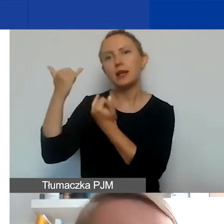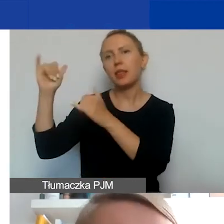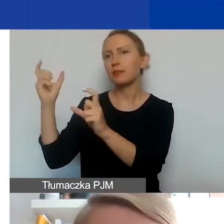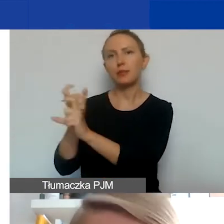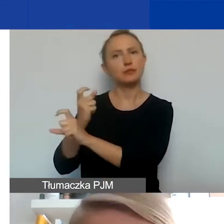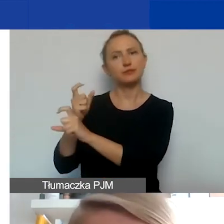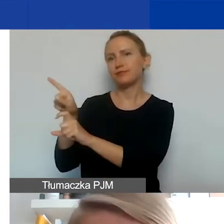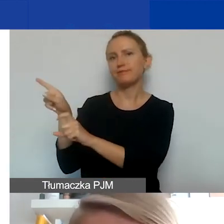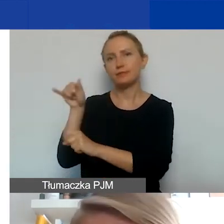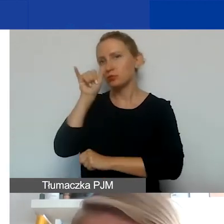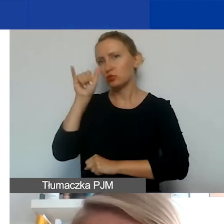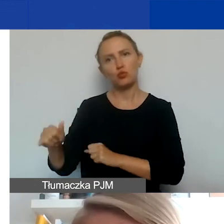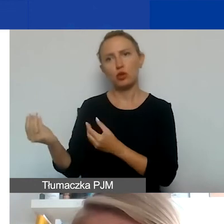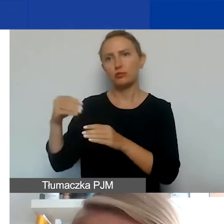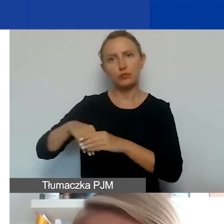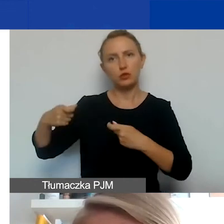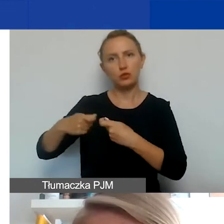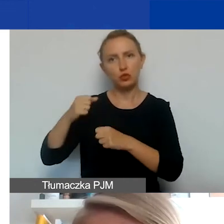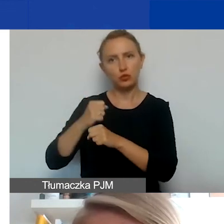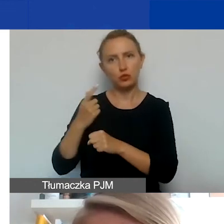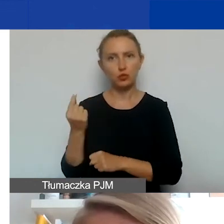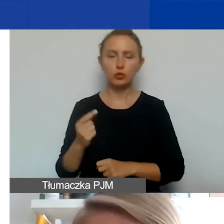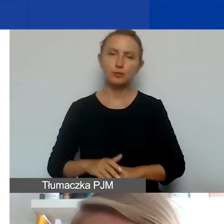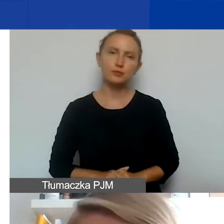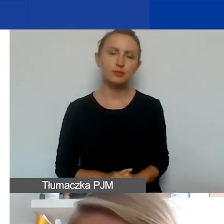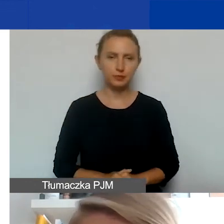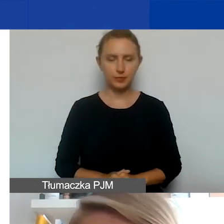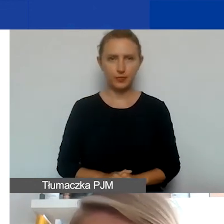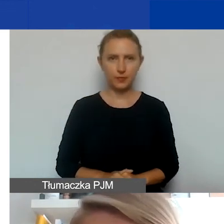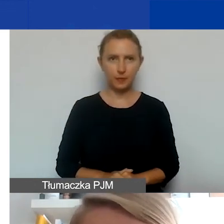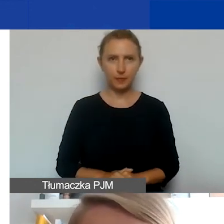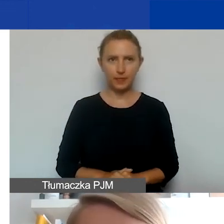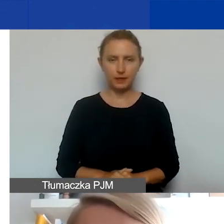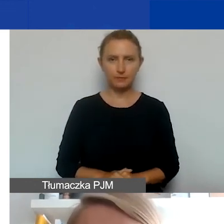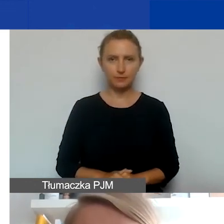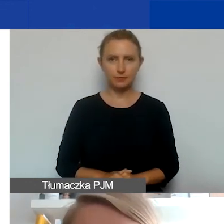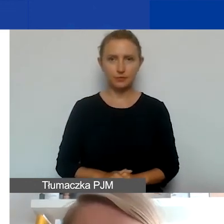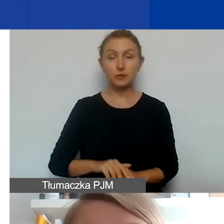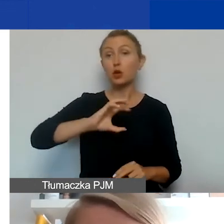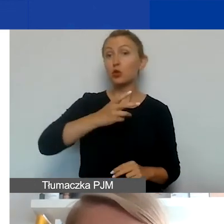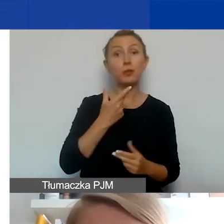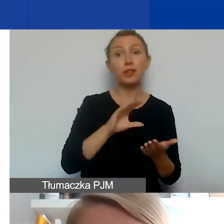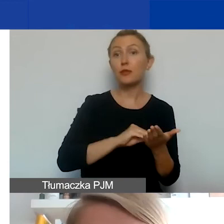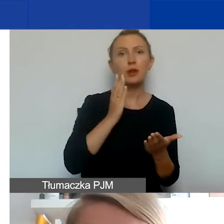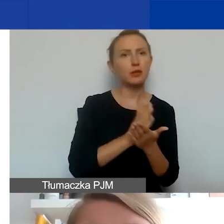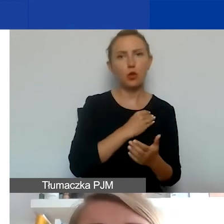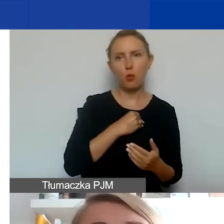one nie będą mogły być formalnie partnerem w takim projekcie. Te grupy nieformalne mogą być tylko polskie.